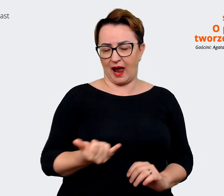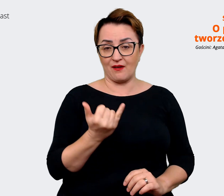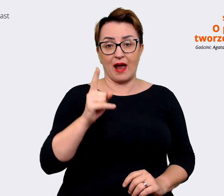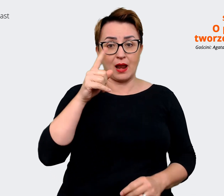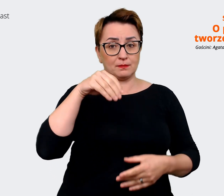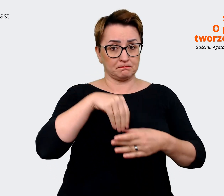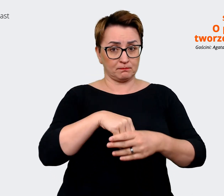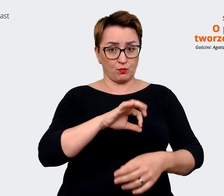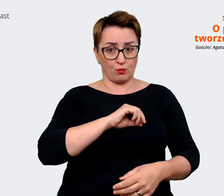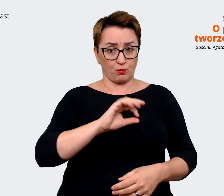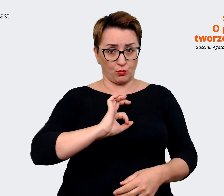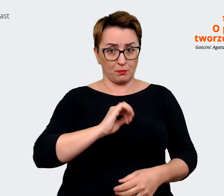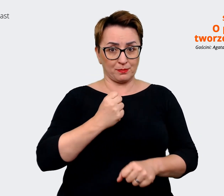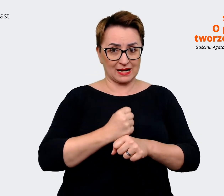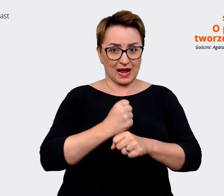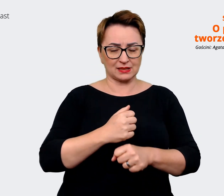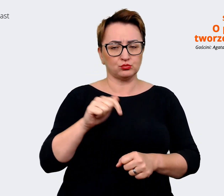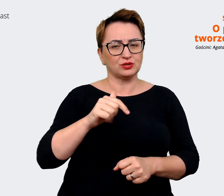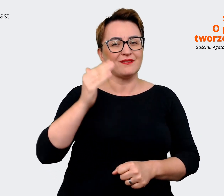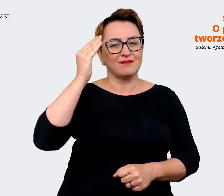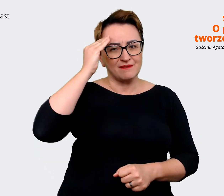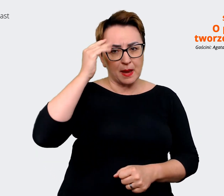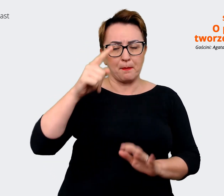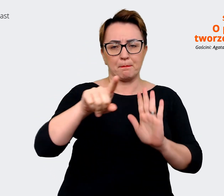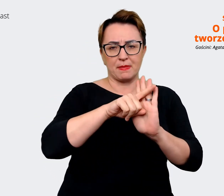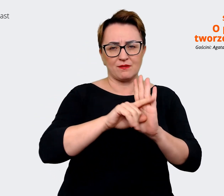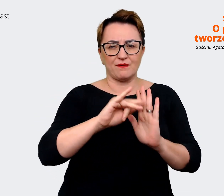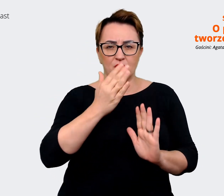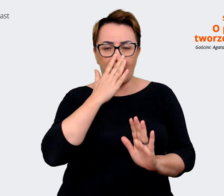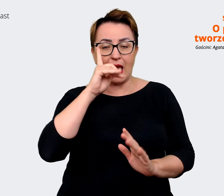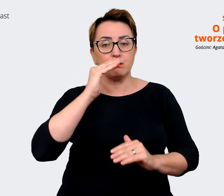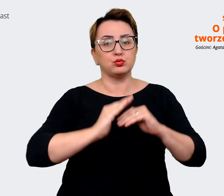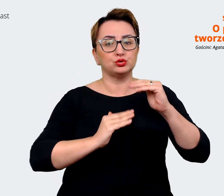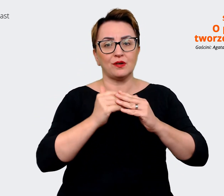natomiast budować na tych atrybutach i na korzyściach. To jeżeli chodzi o pracowników.